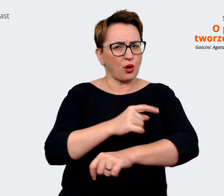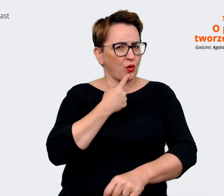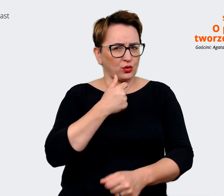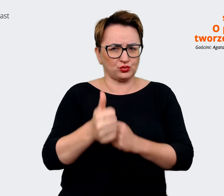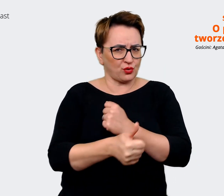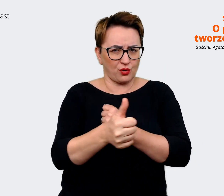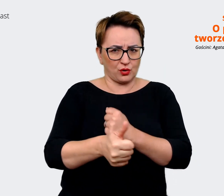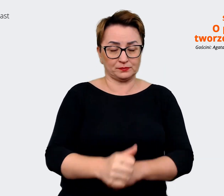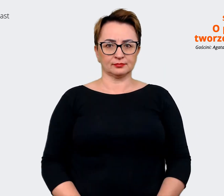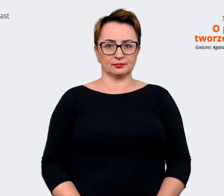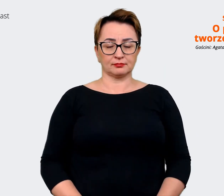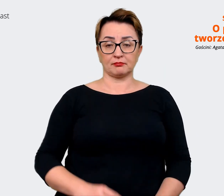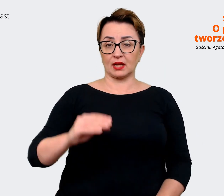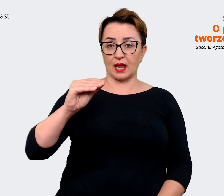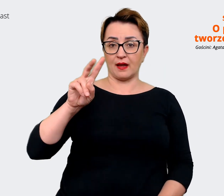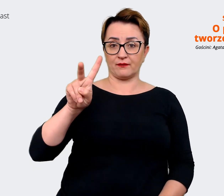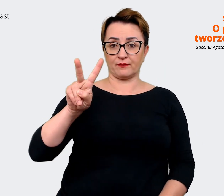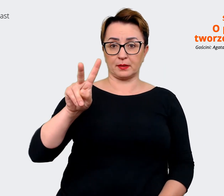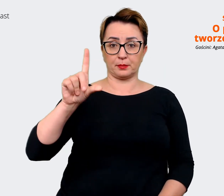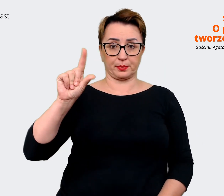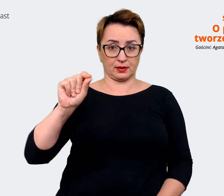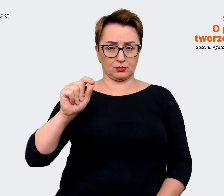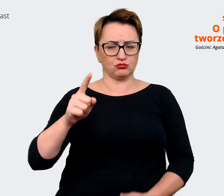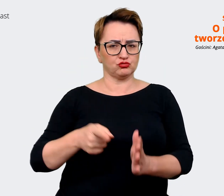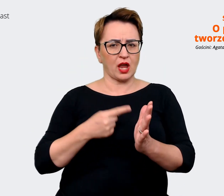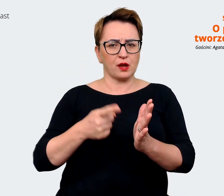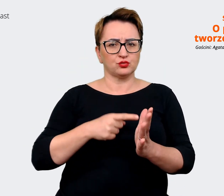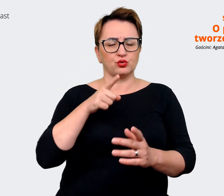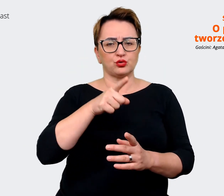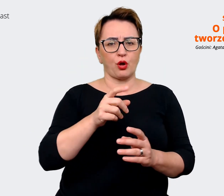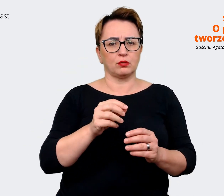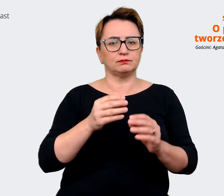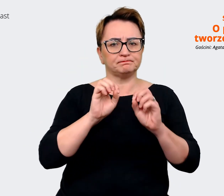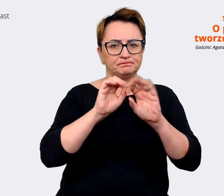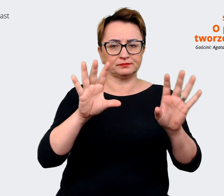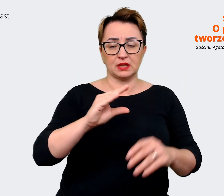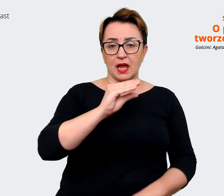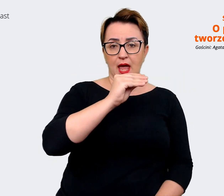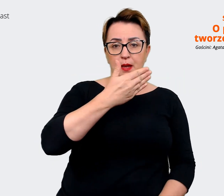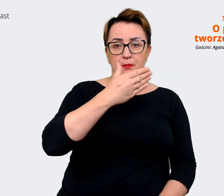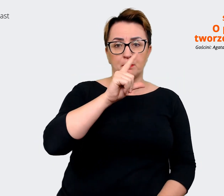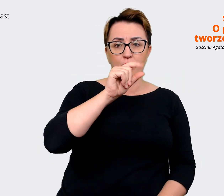Agata: Tak. EVP najczęściej rozwija się jako employer value proposition. Również